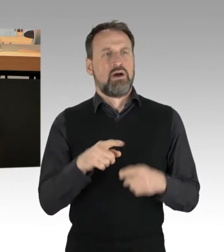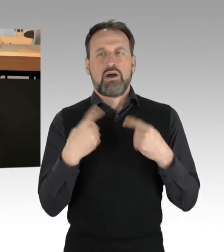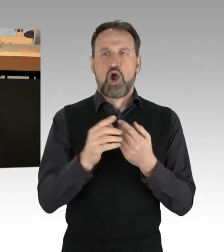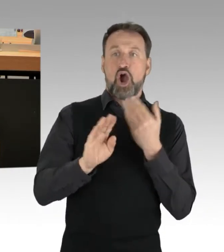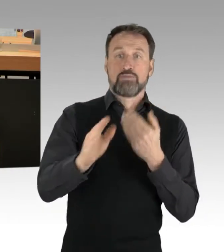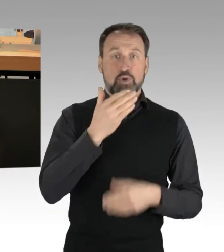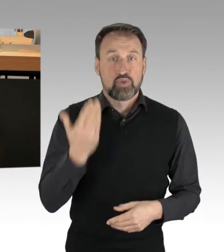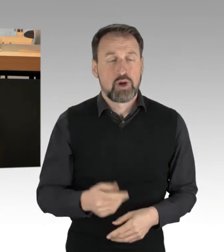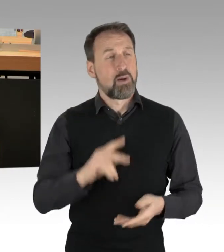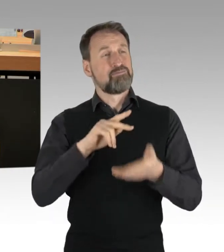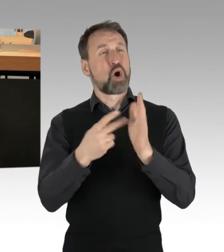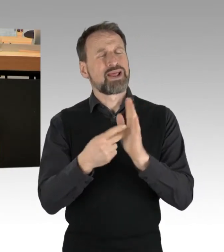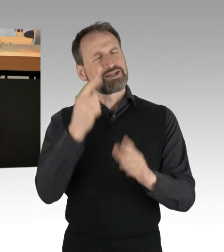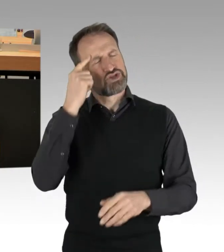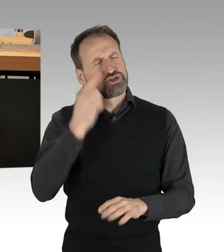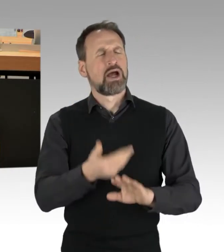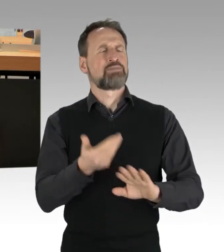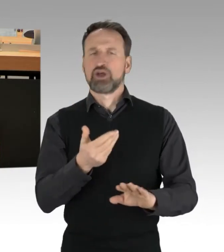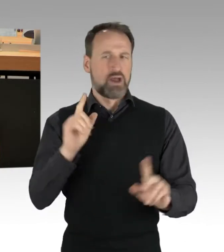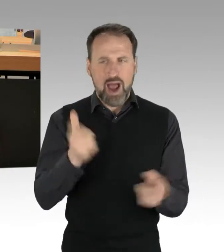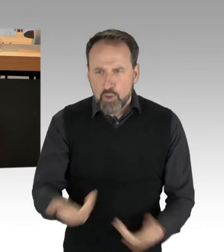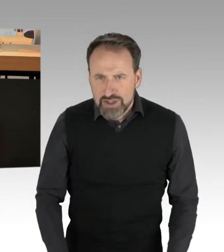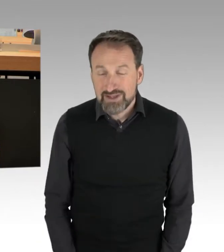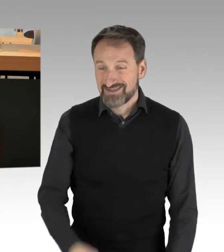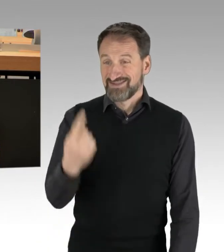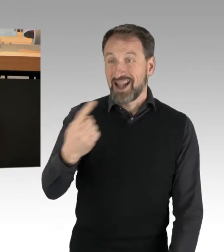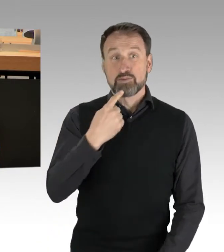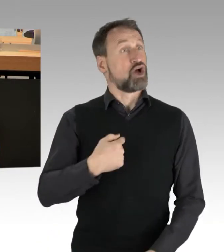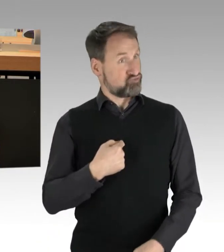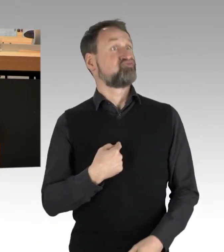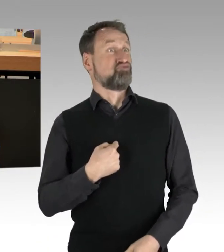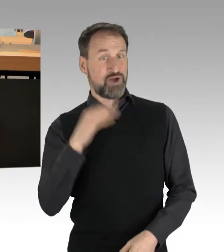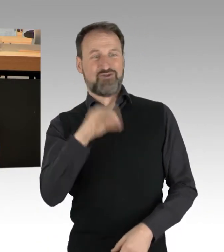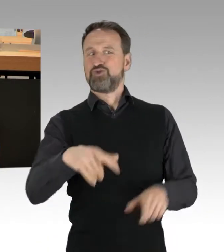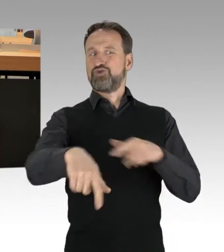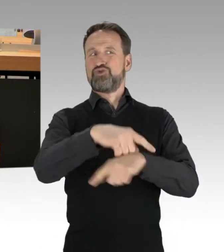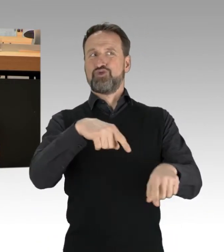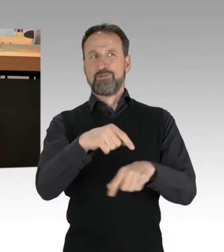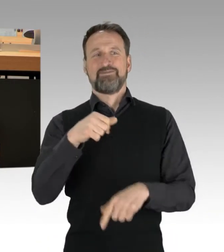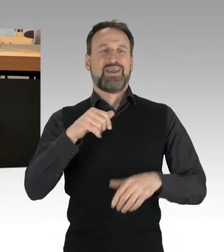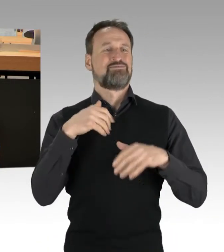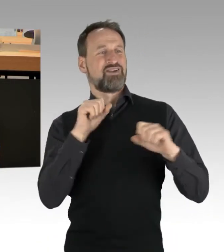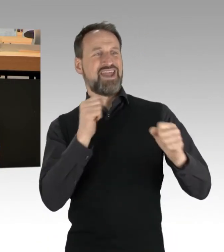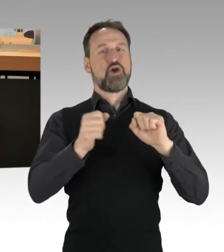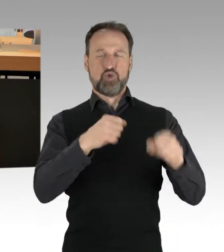als parlamentarischer Arm dieser Bewegung, alleine dadurch haben Sie sich für jeglichen Diskurs disqualifiziert.